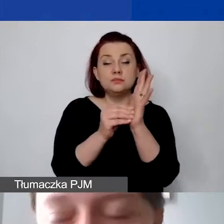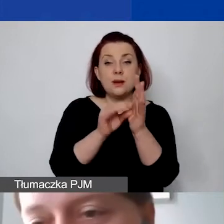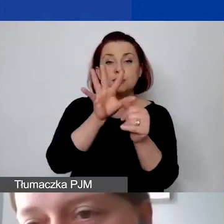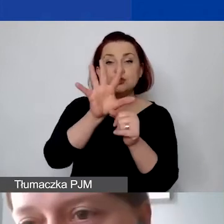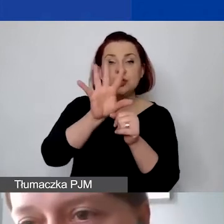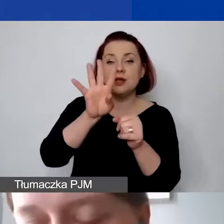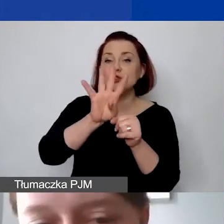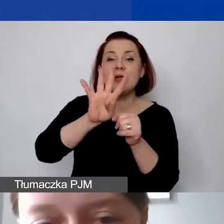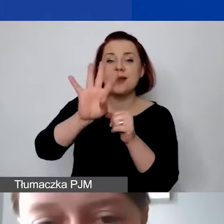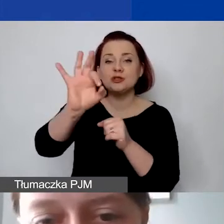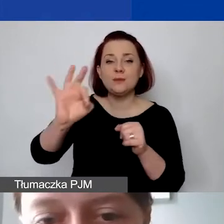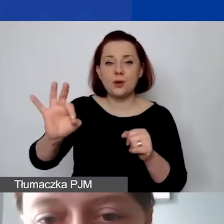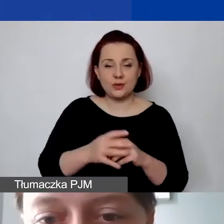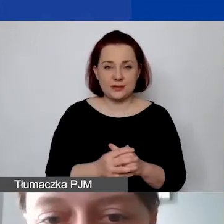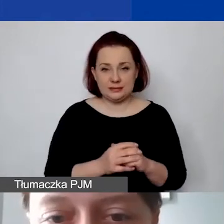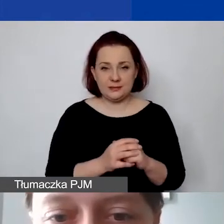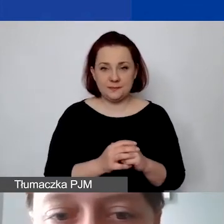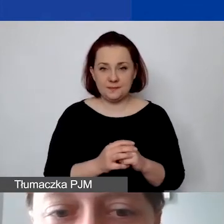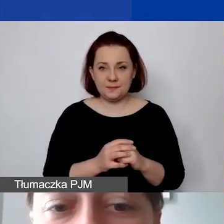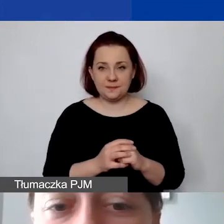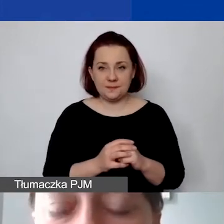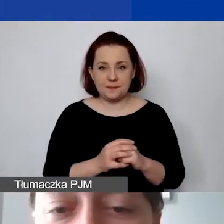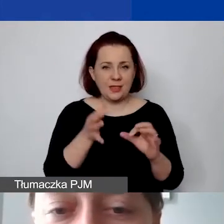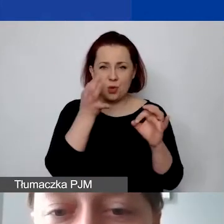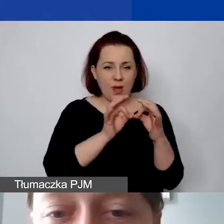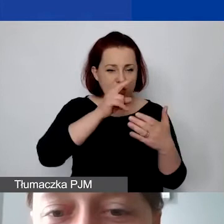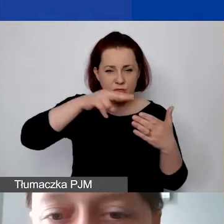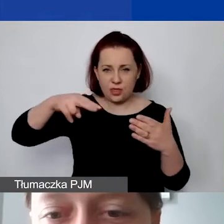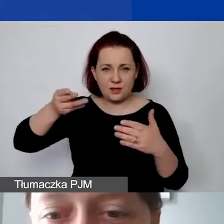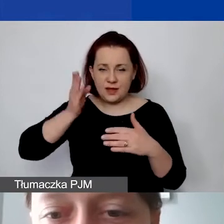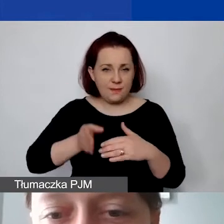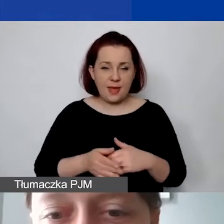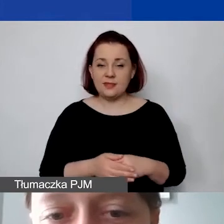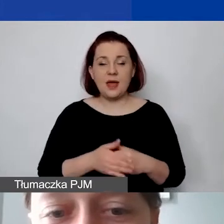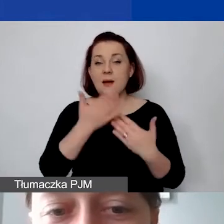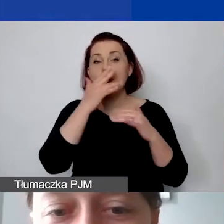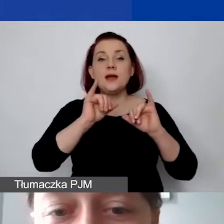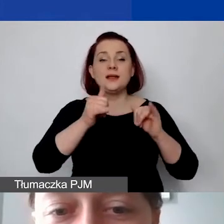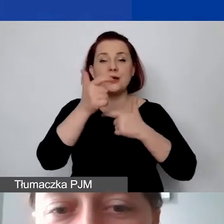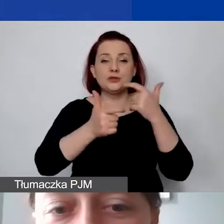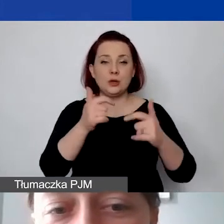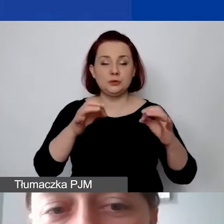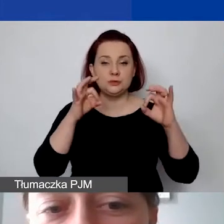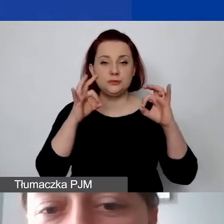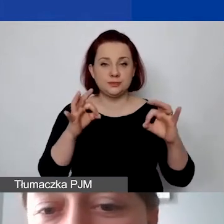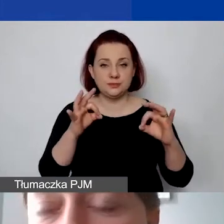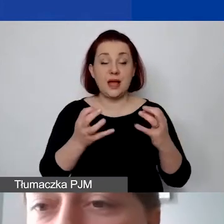Może ja nie będę przechodziła przez to dokładnie. Pokażę, jak to zrobić prawidłowo. Ale chcę pokazać, że jeżeli w ten sposób